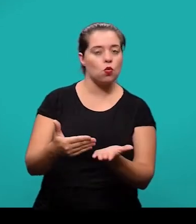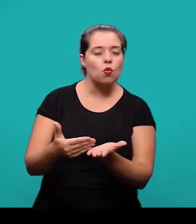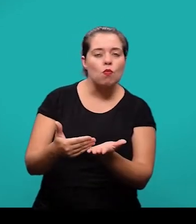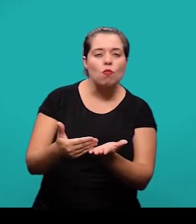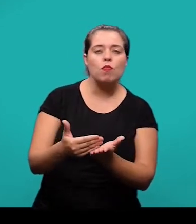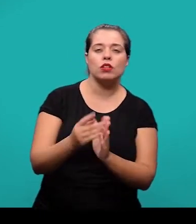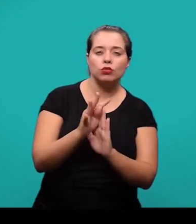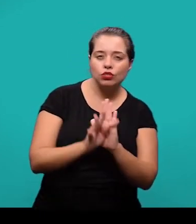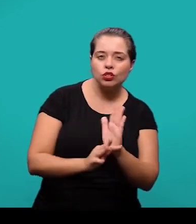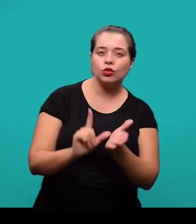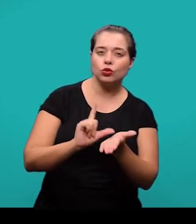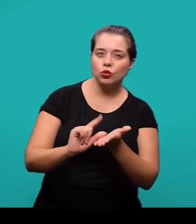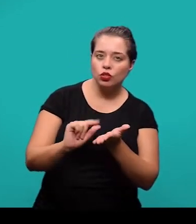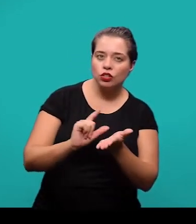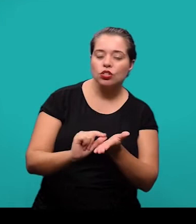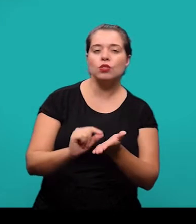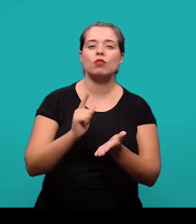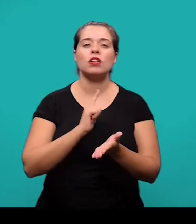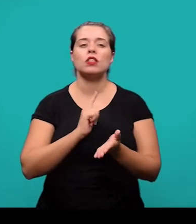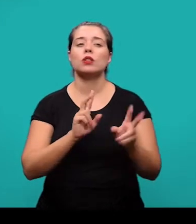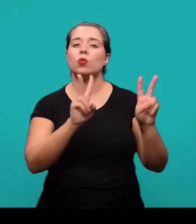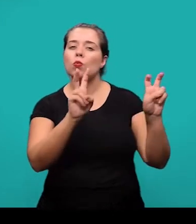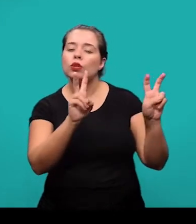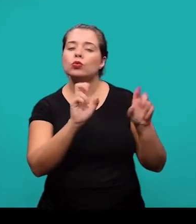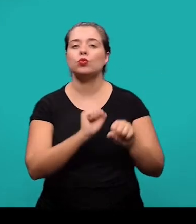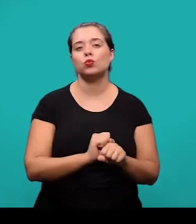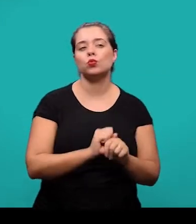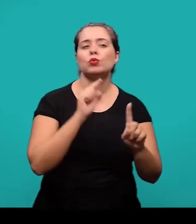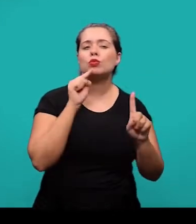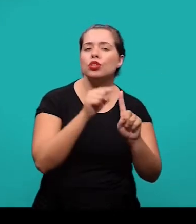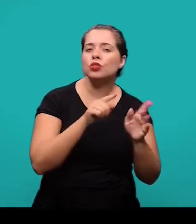onde constam a delimitação do assunto, os objetivos da pesquisa